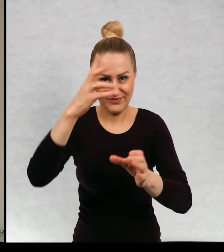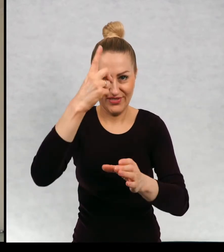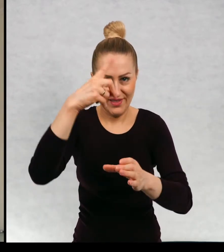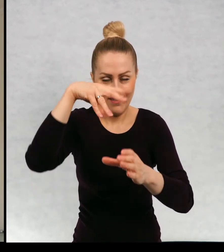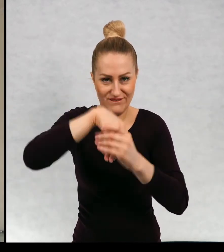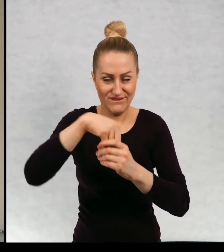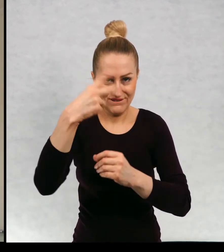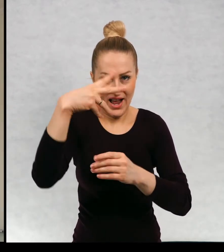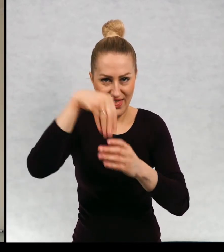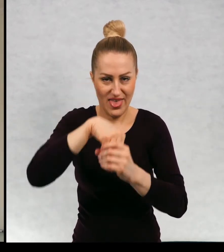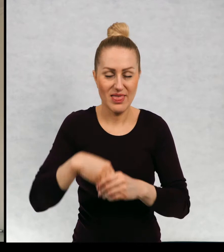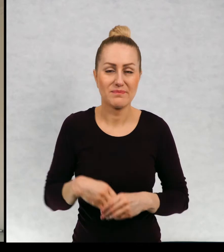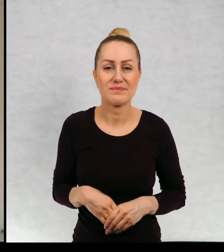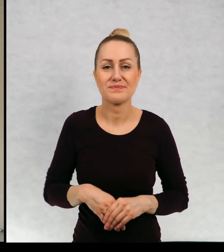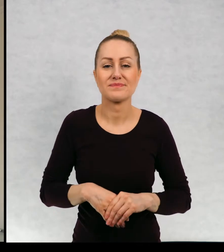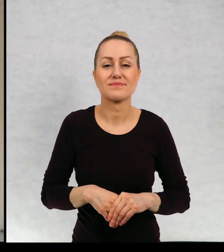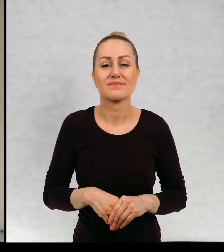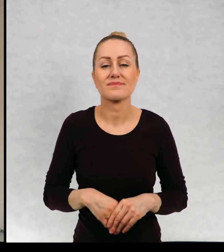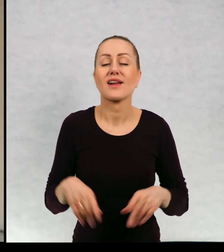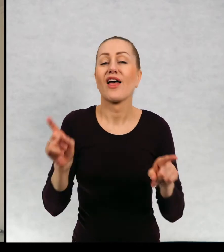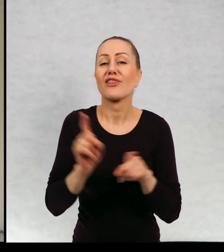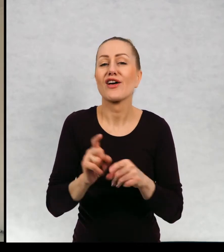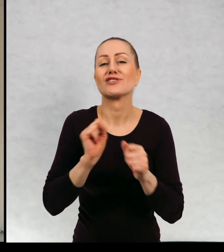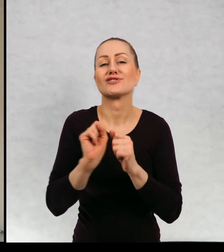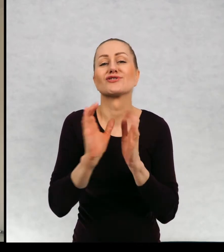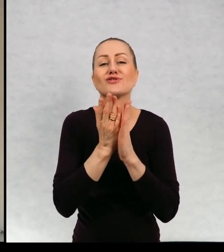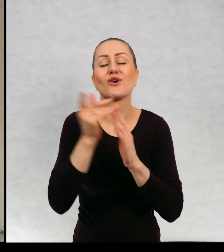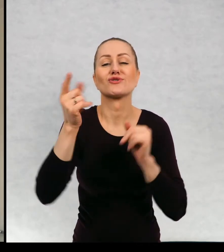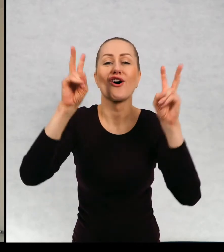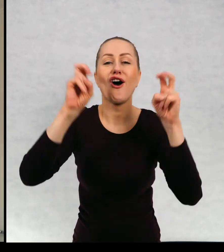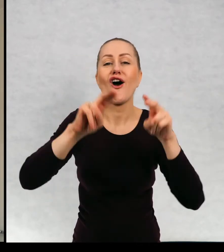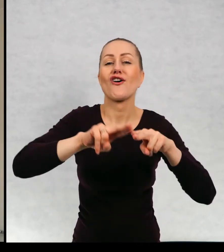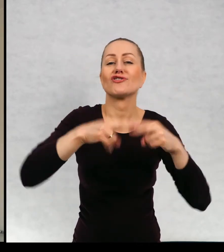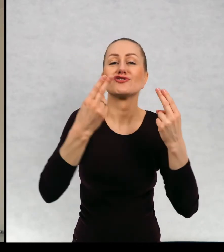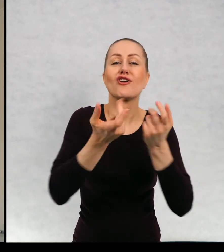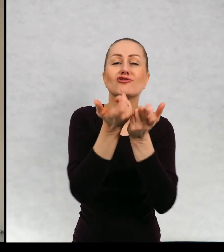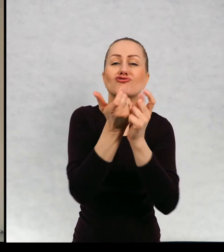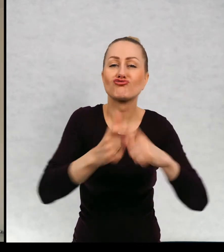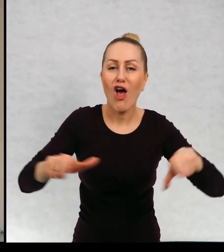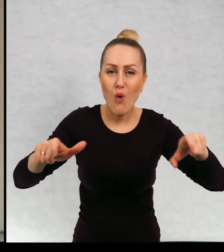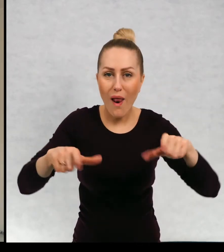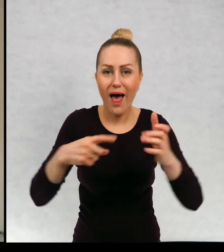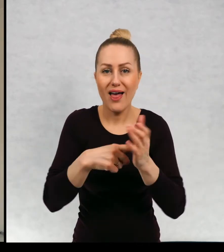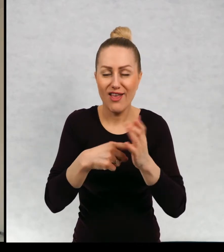Powinnam wspomnieć na pewno o książce "Dzień Czekolady", ponieważ